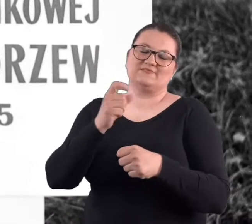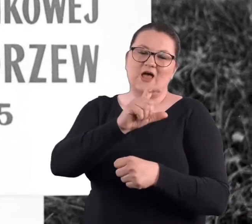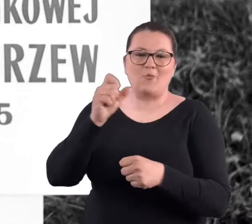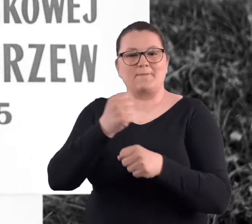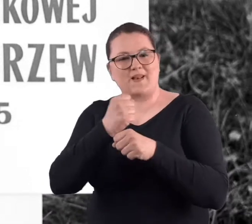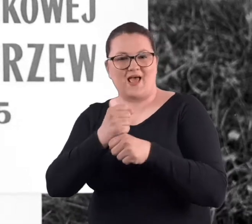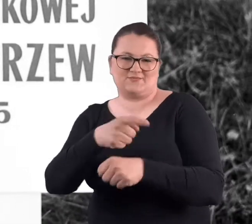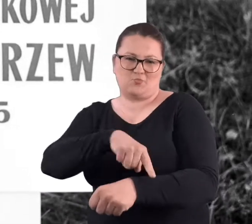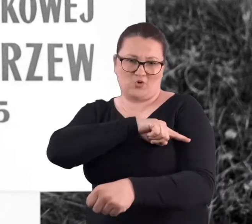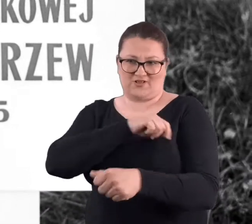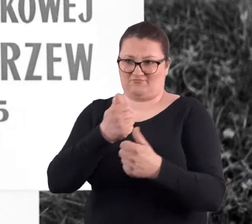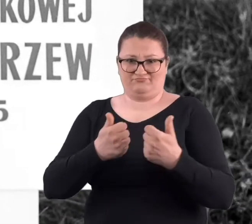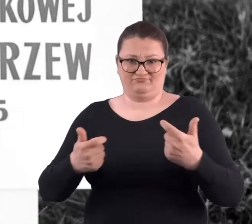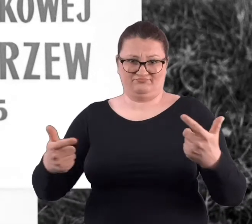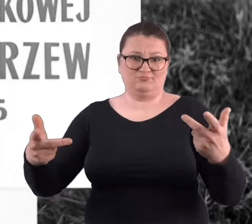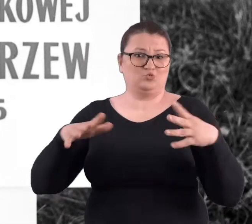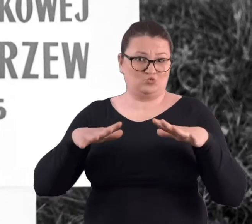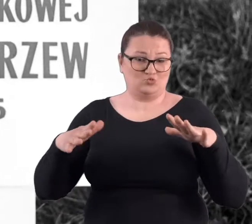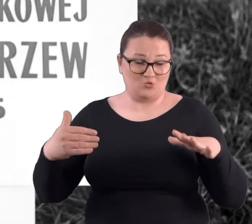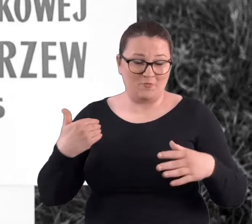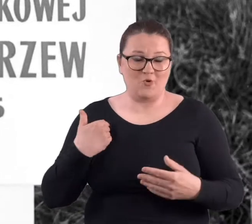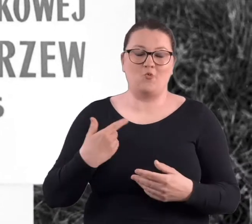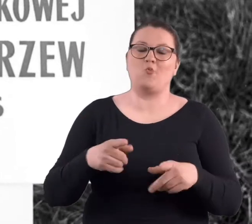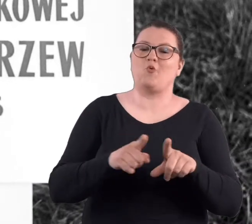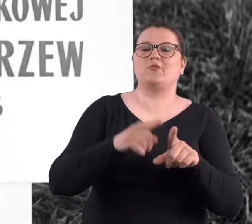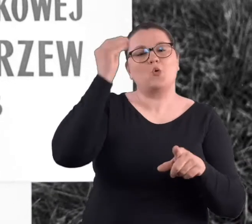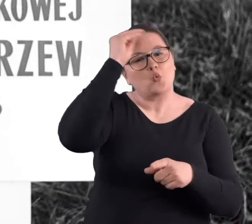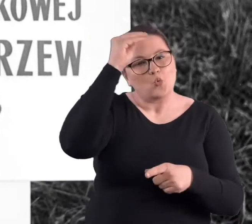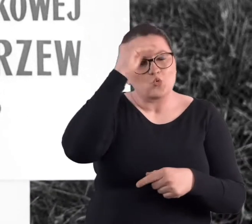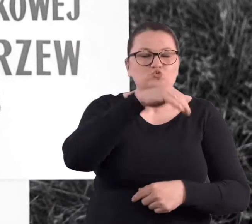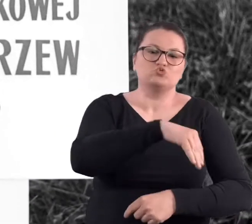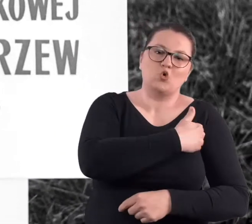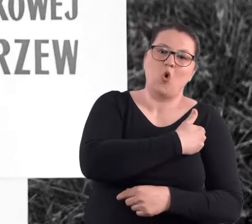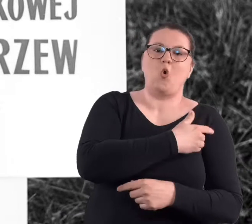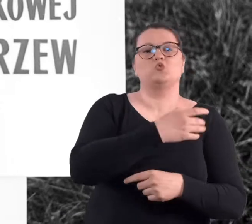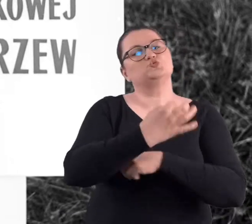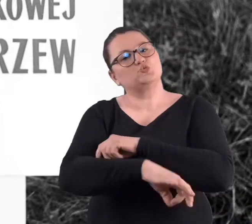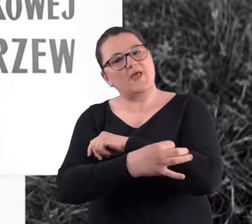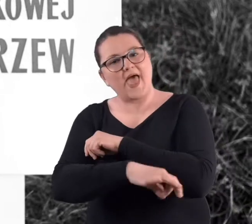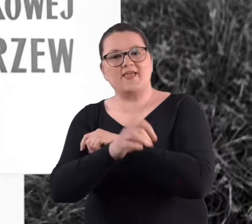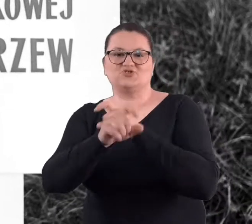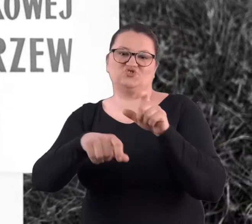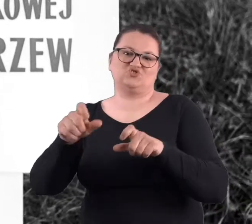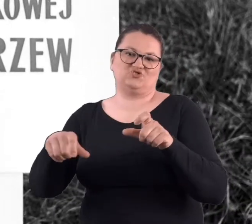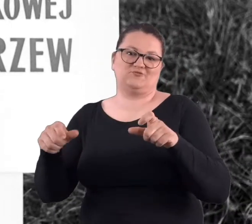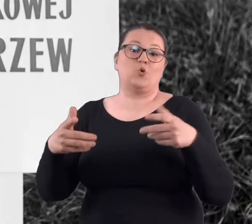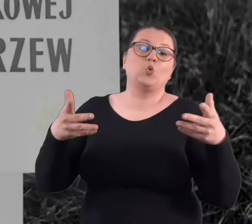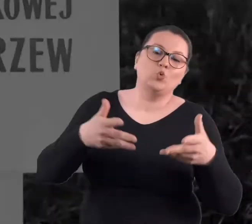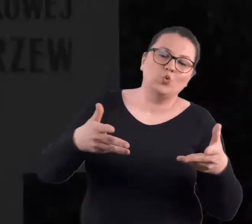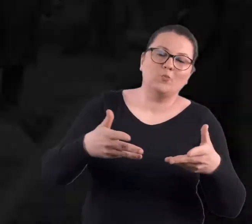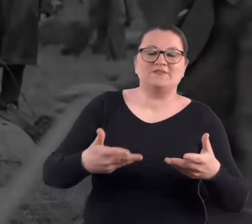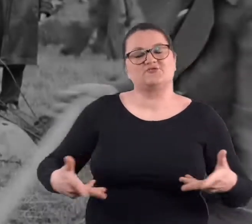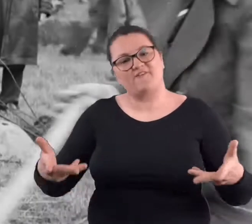no a było ich całkiem sporo. Uczniowie szkół, uczestniczyli studenci, jakieś tam kluby,